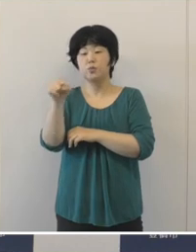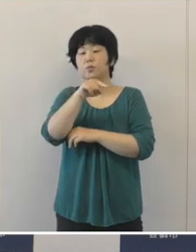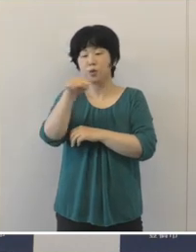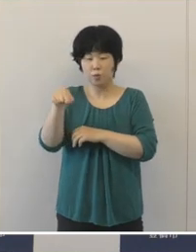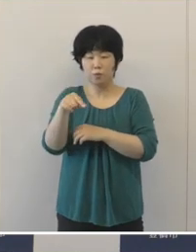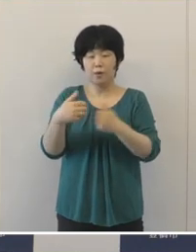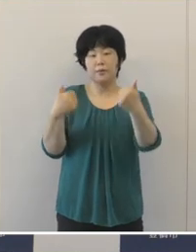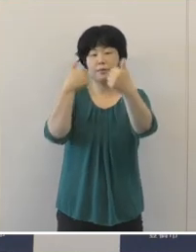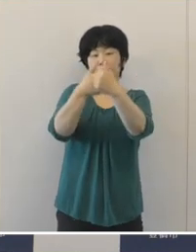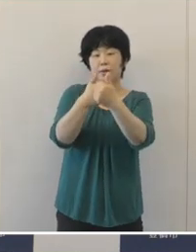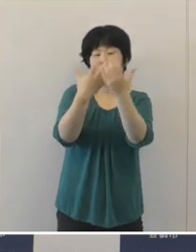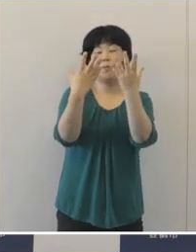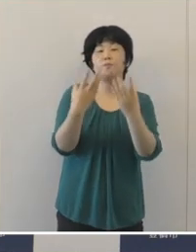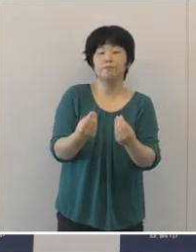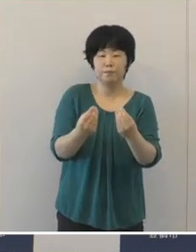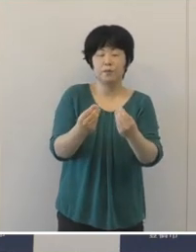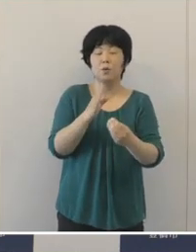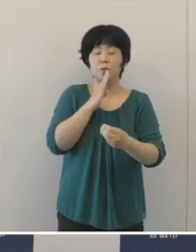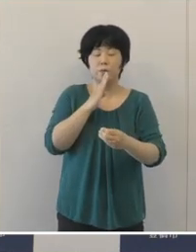本当に活躍をして頂いたというふうに思います。